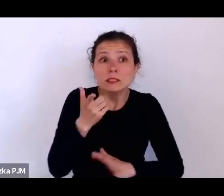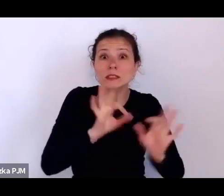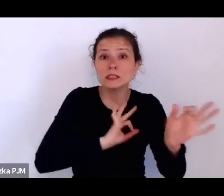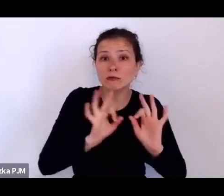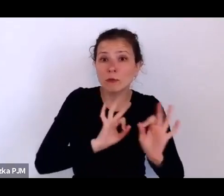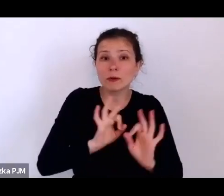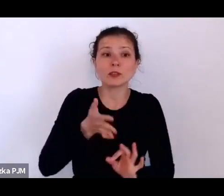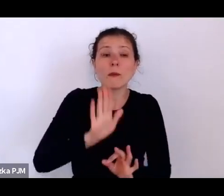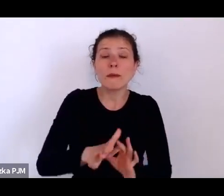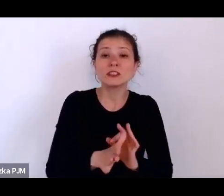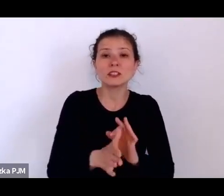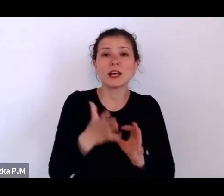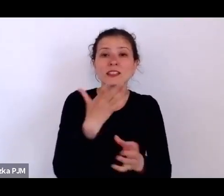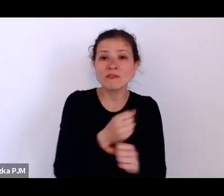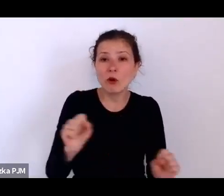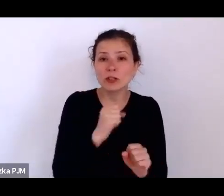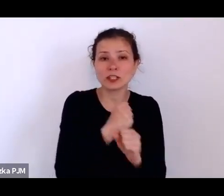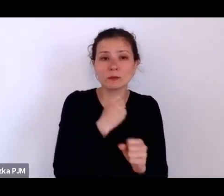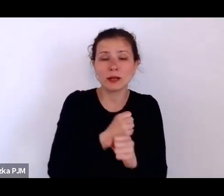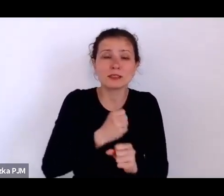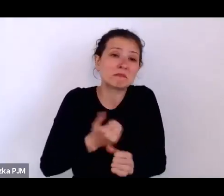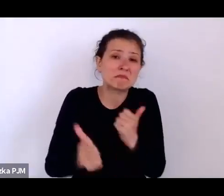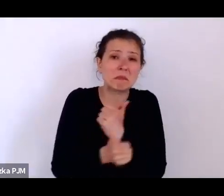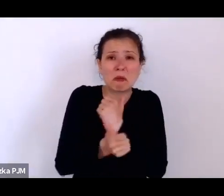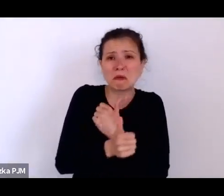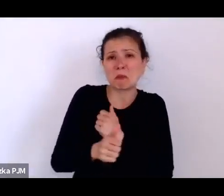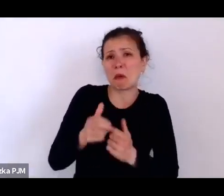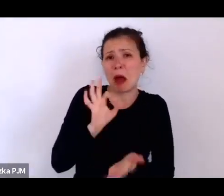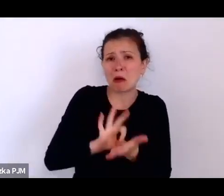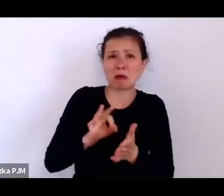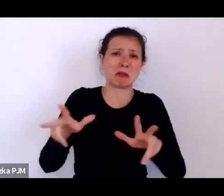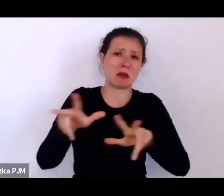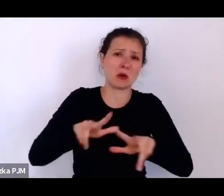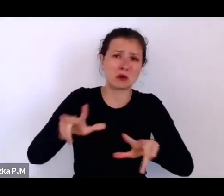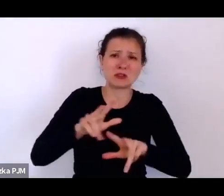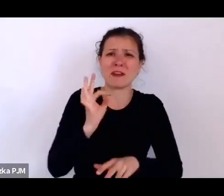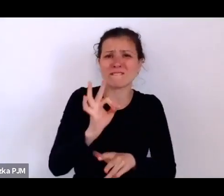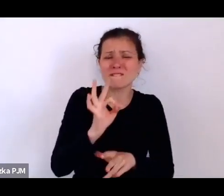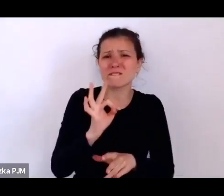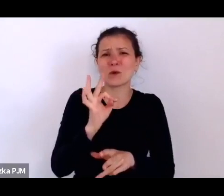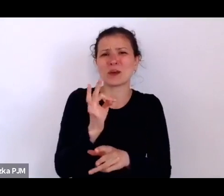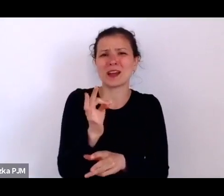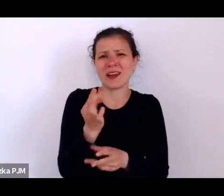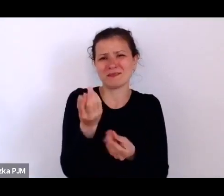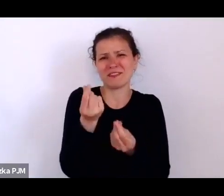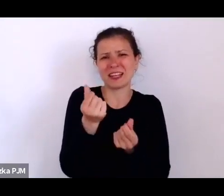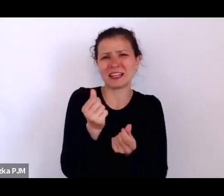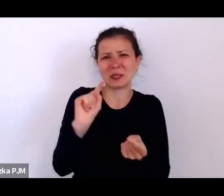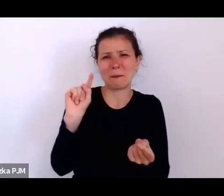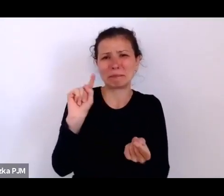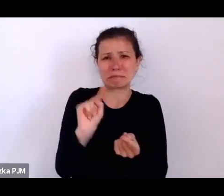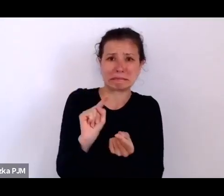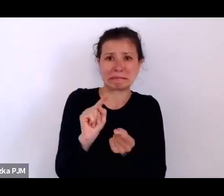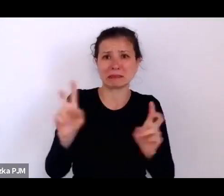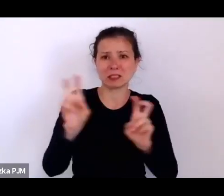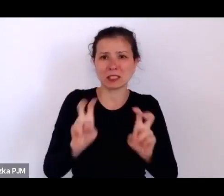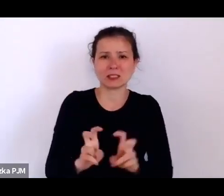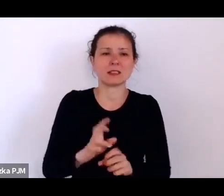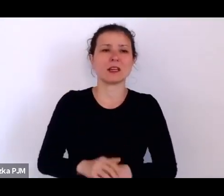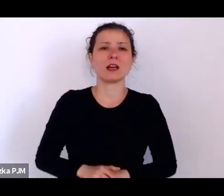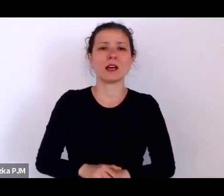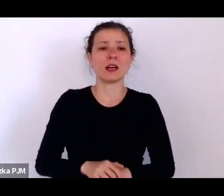bo budżet rodziny był w głębokim kryzysie, podobno powiedziała, że rzuci się z okna.